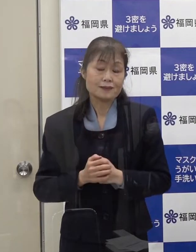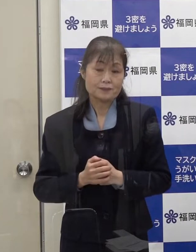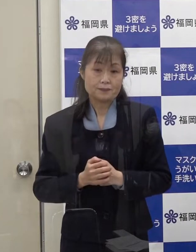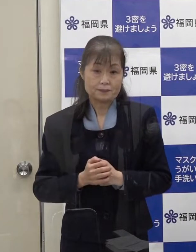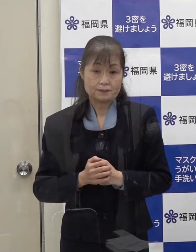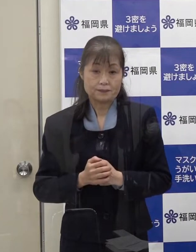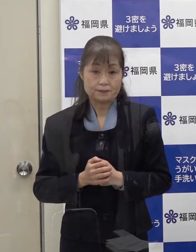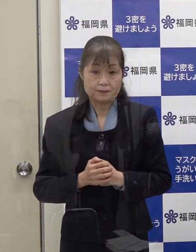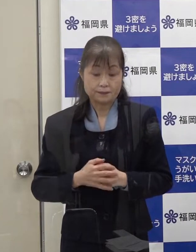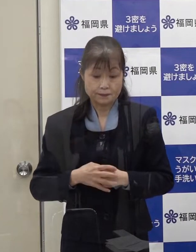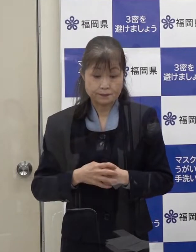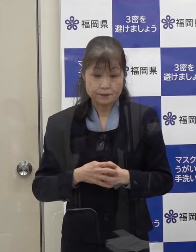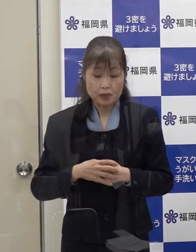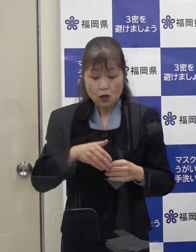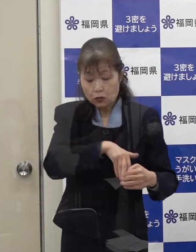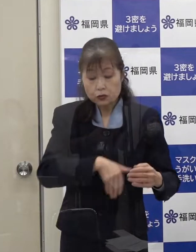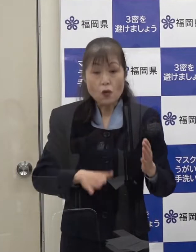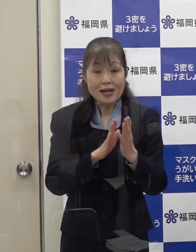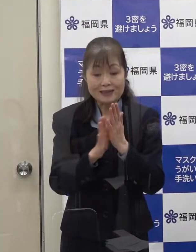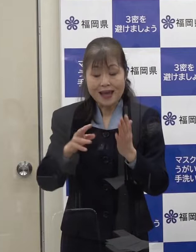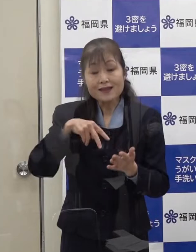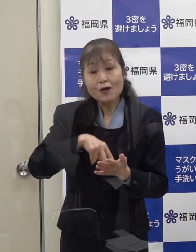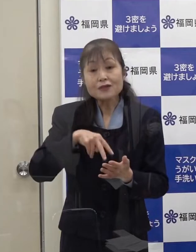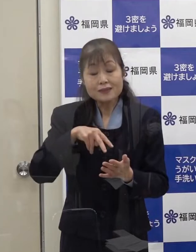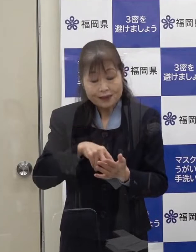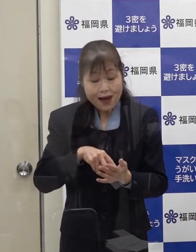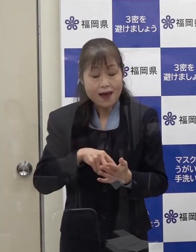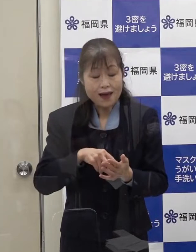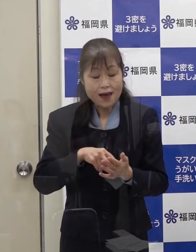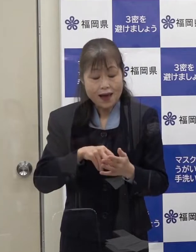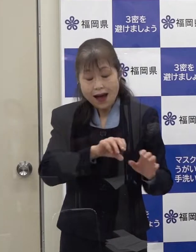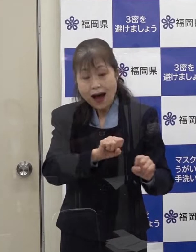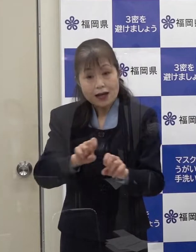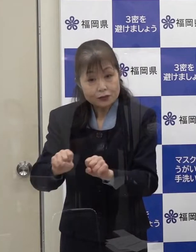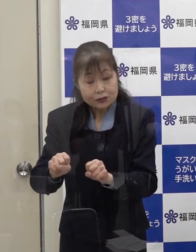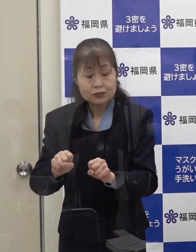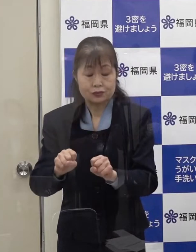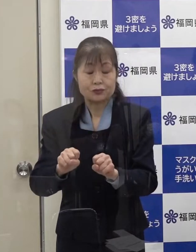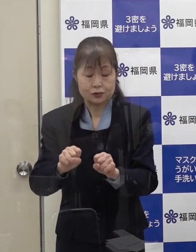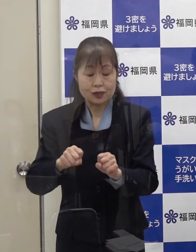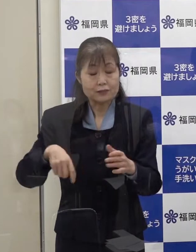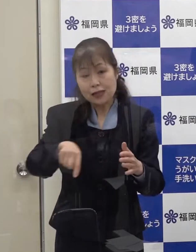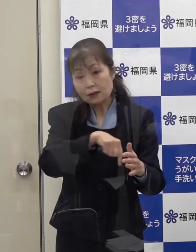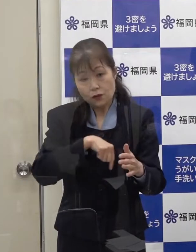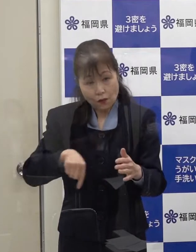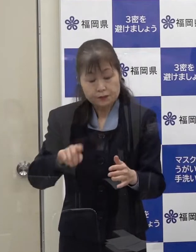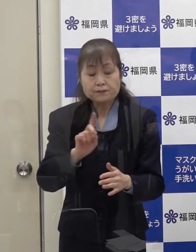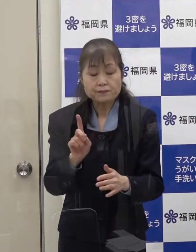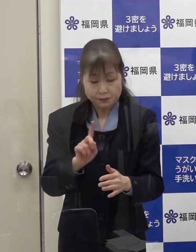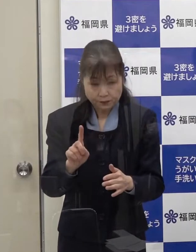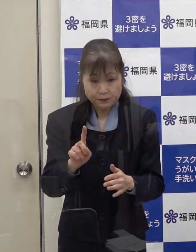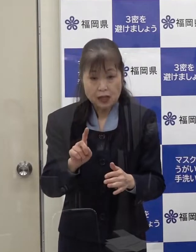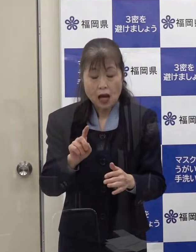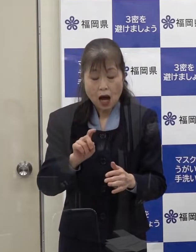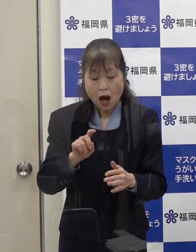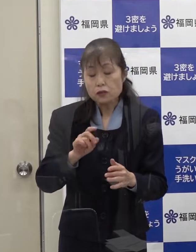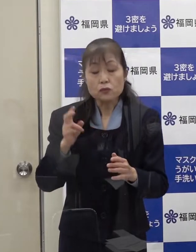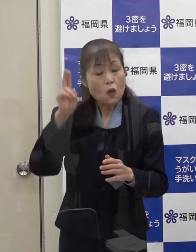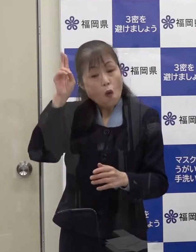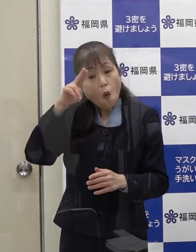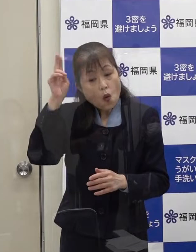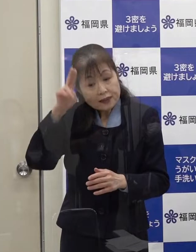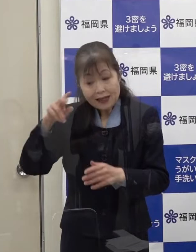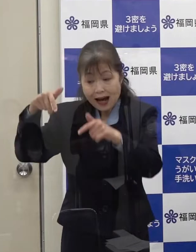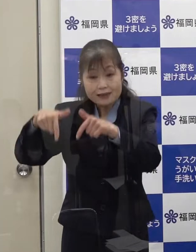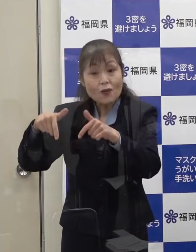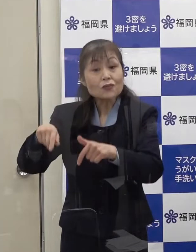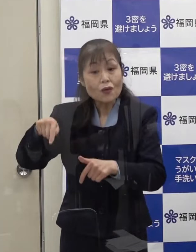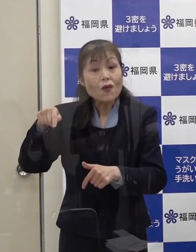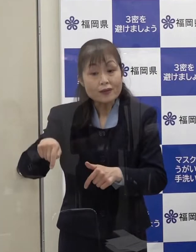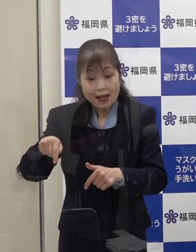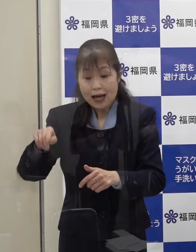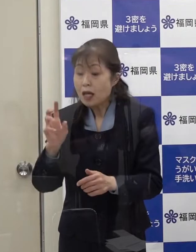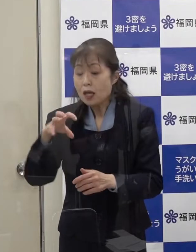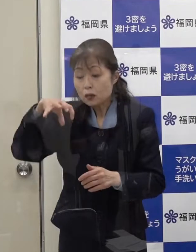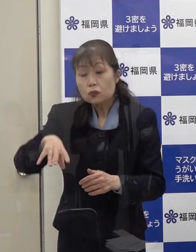本県がご本人からの聞き取り等により把握している 大阪 京都における立ち寄り先については